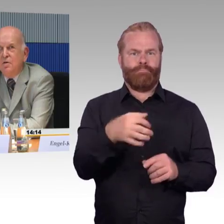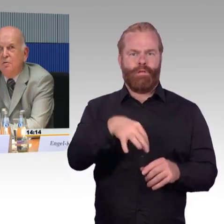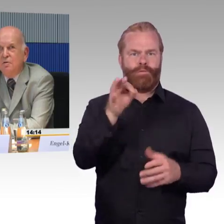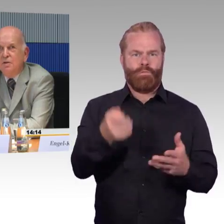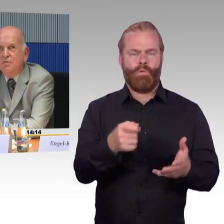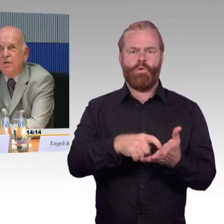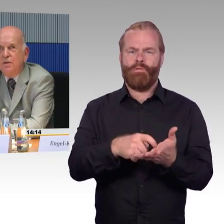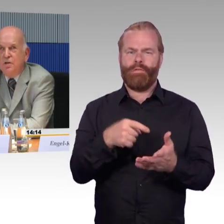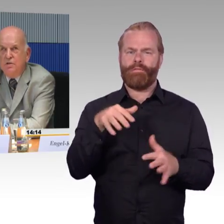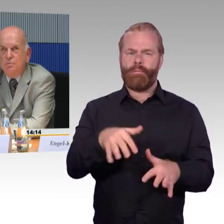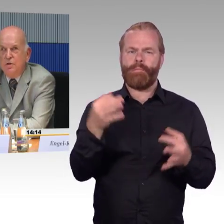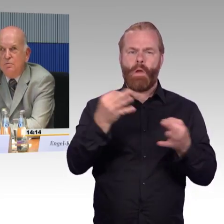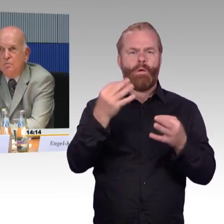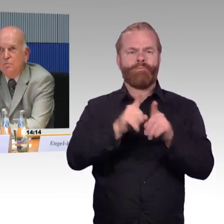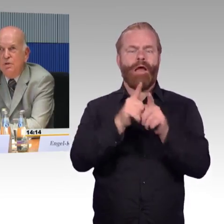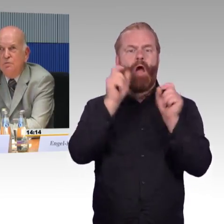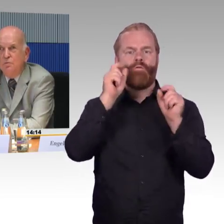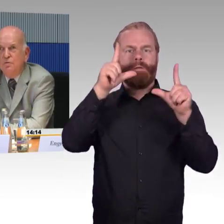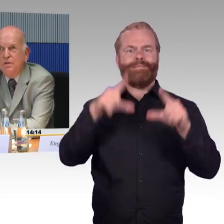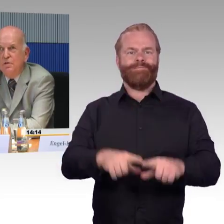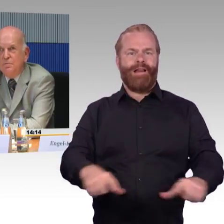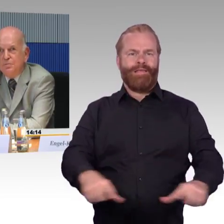Deswegen erscheint mir unbedingt notwendig,